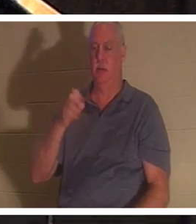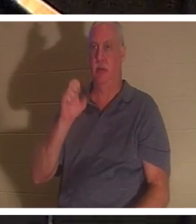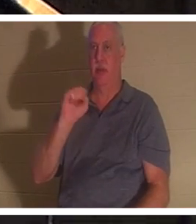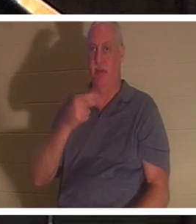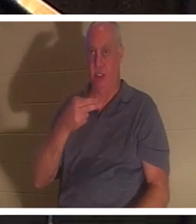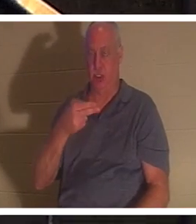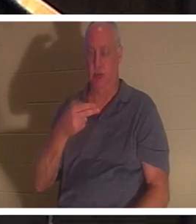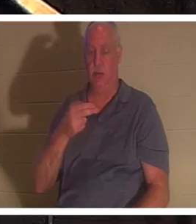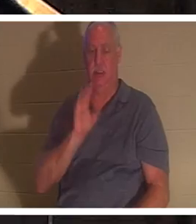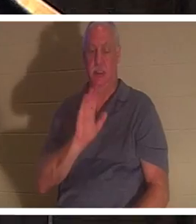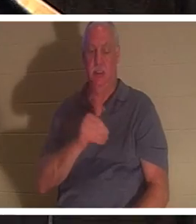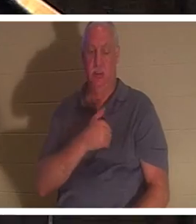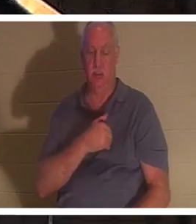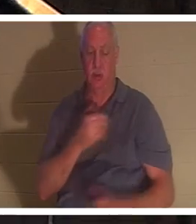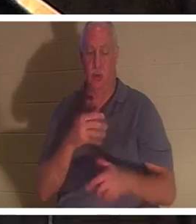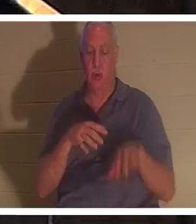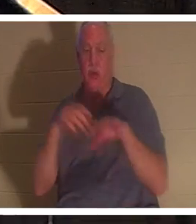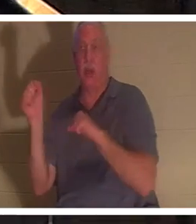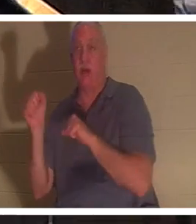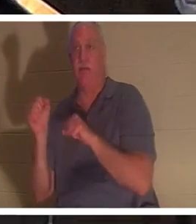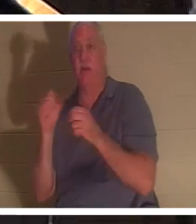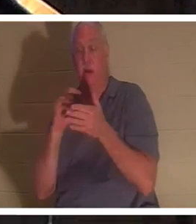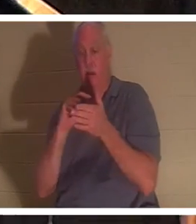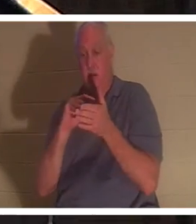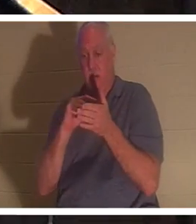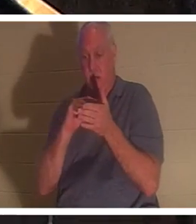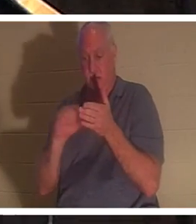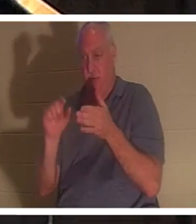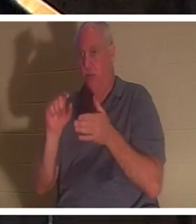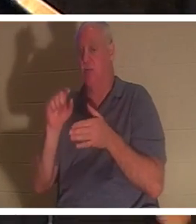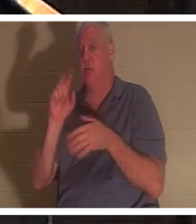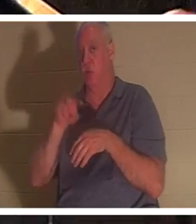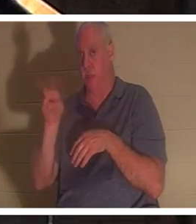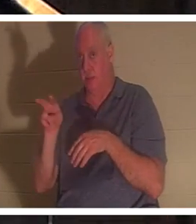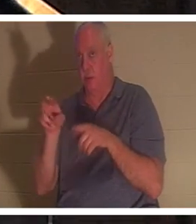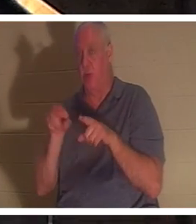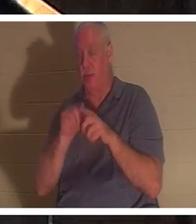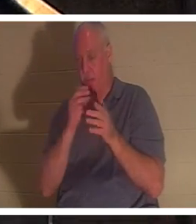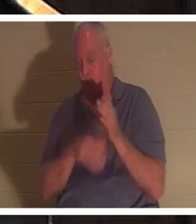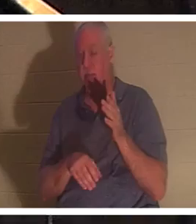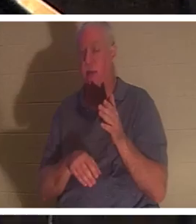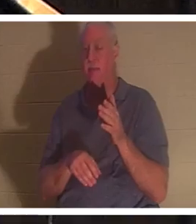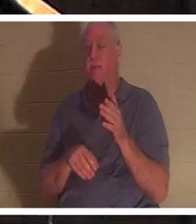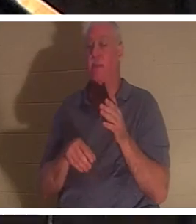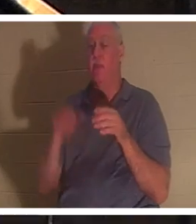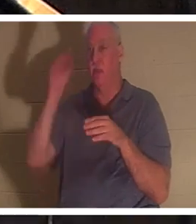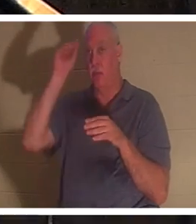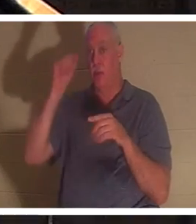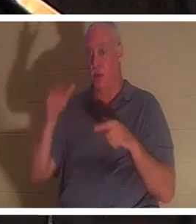Vers 22 derselben Passage erfahren wir, nachdem Elia für ihn gebetet hatte, dass das Leben des Jungen